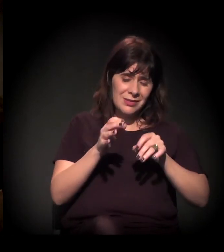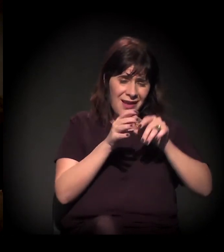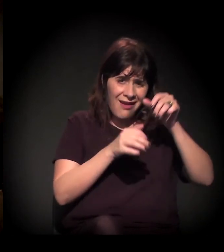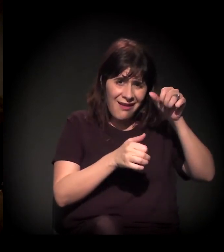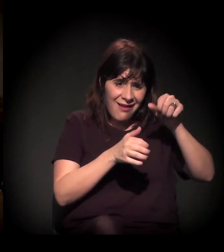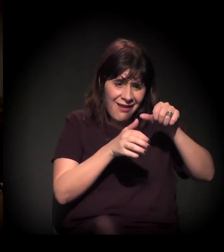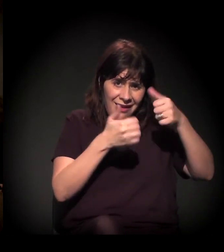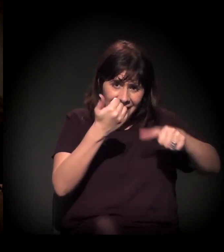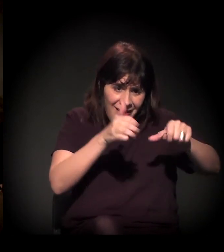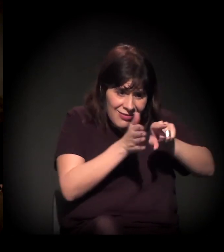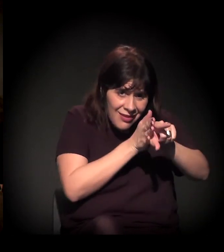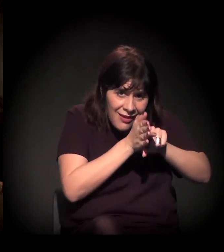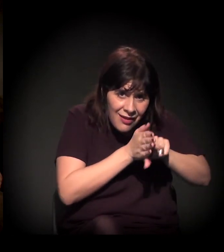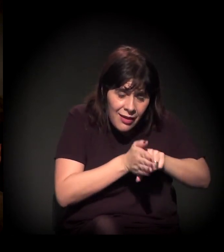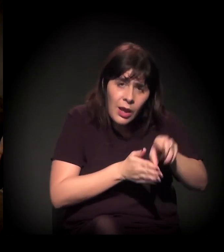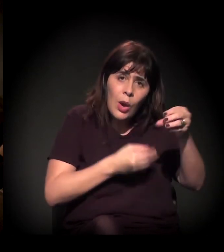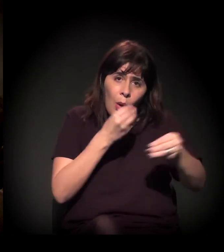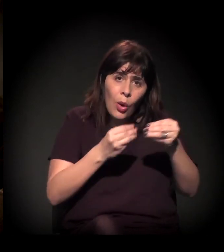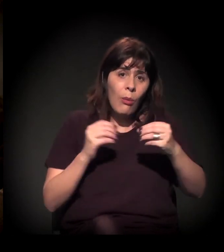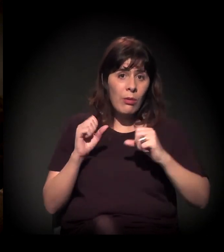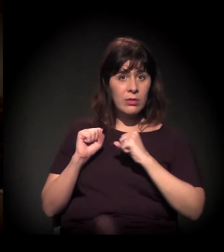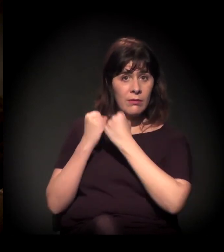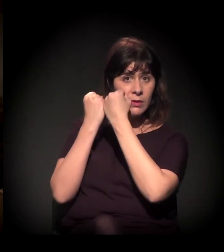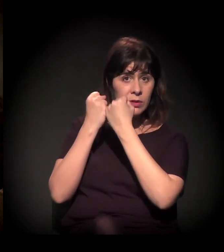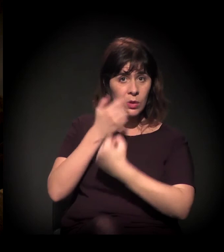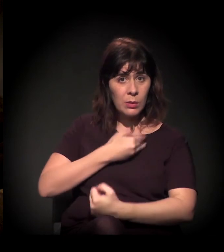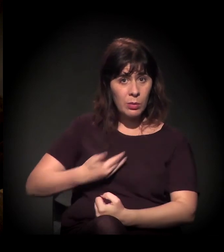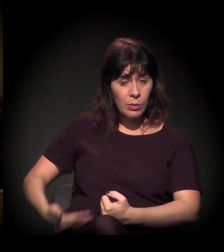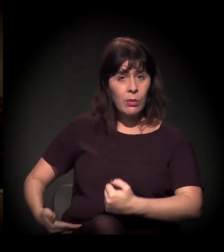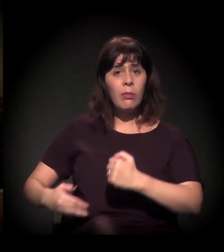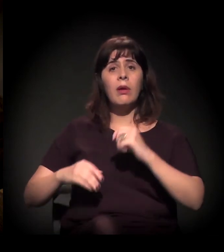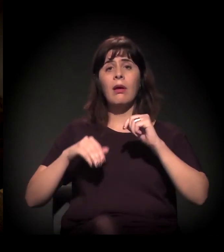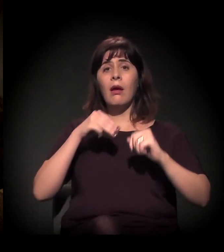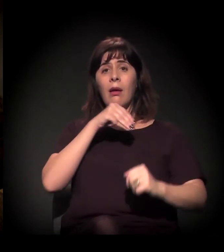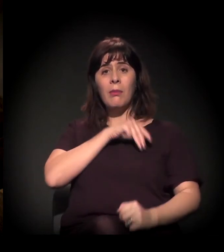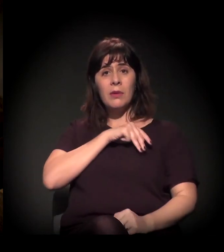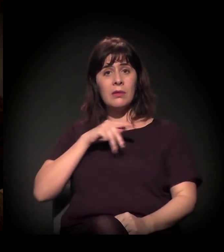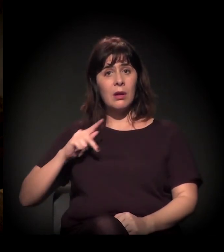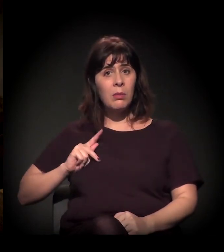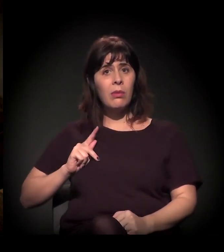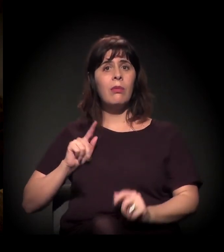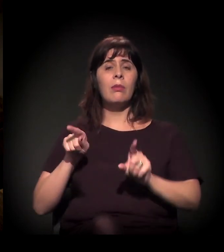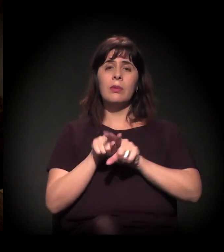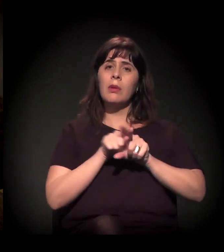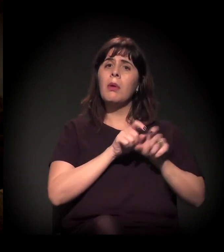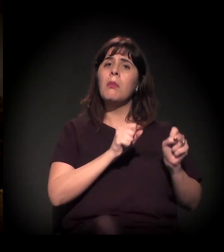do Ministério Público e do Poder Judiciário em si